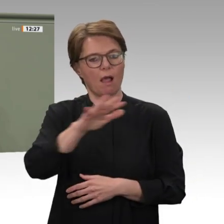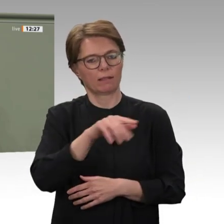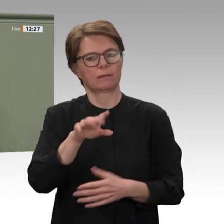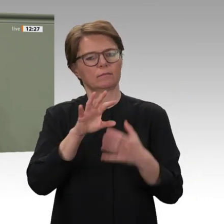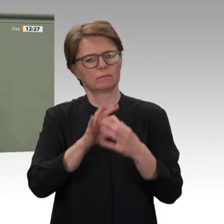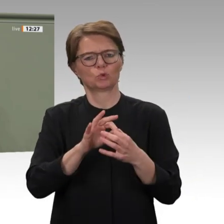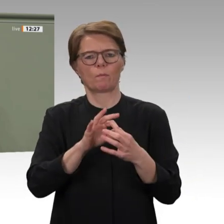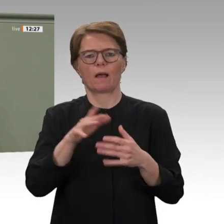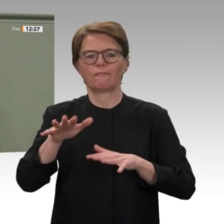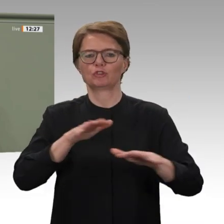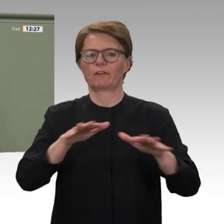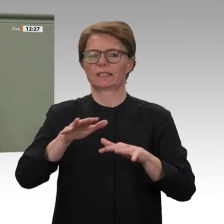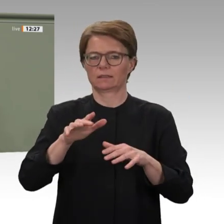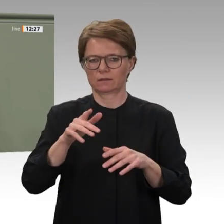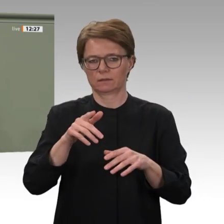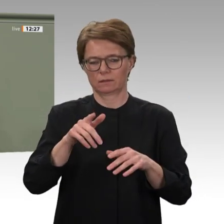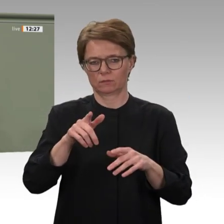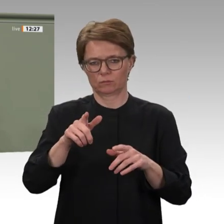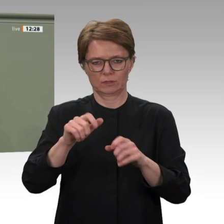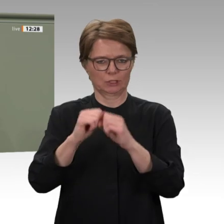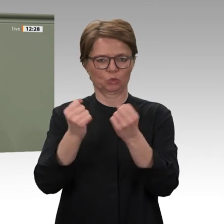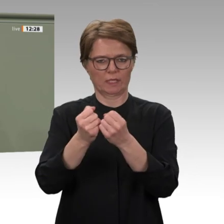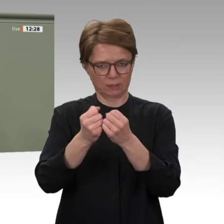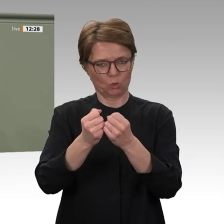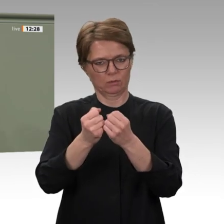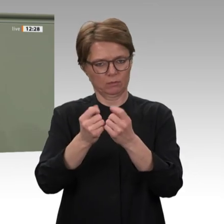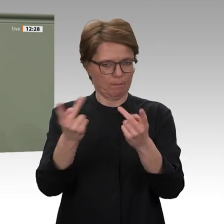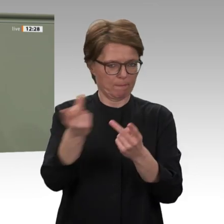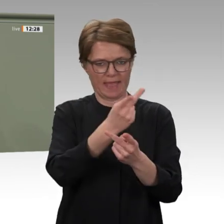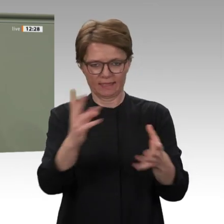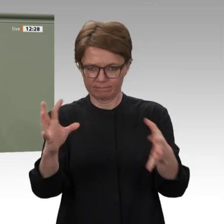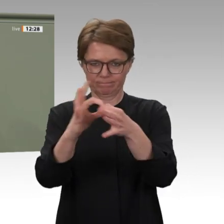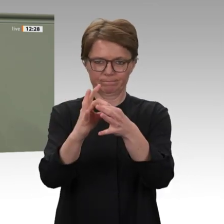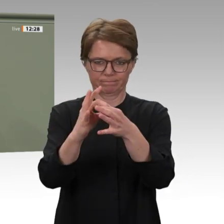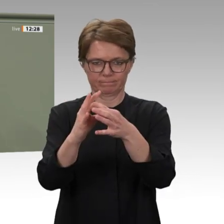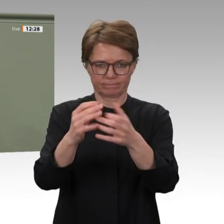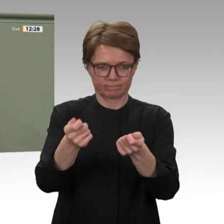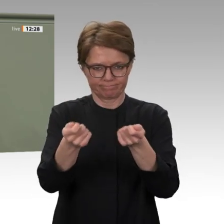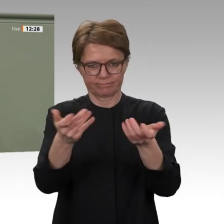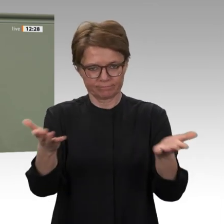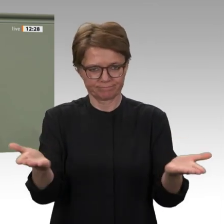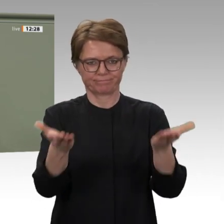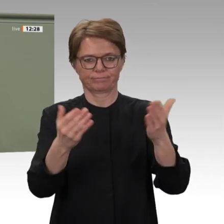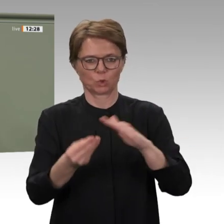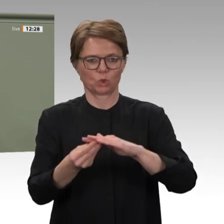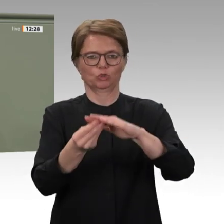Stabilisierung des Sudan hilft den Menschen vor Ort und liegt eindeutig auch in unserem